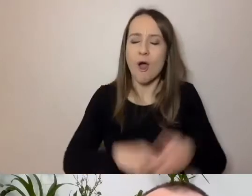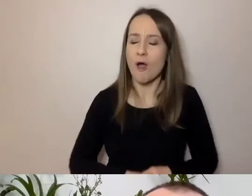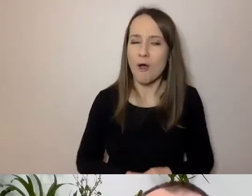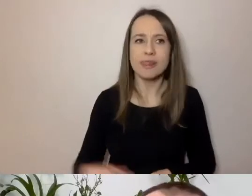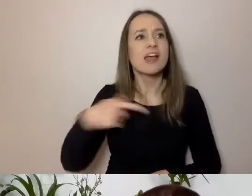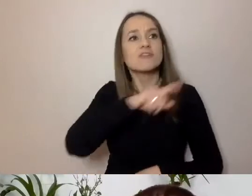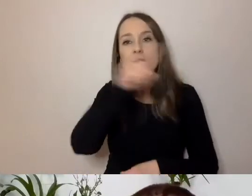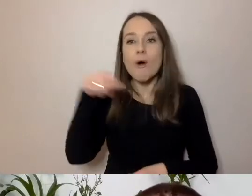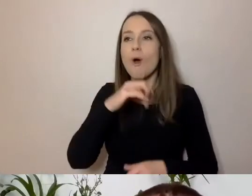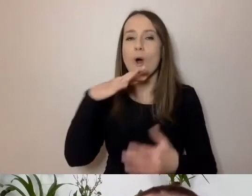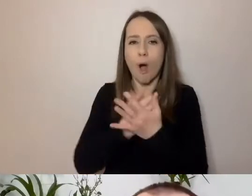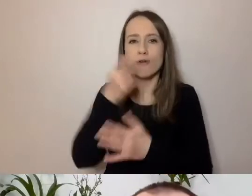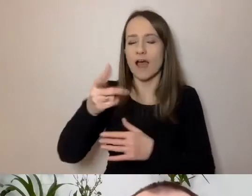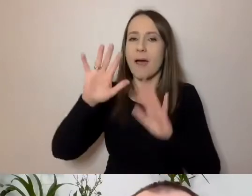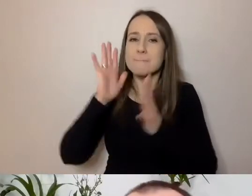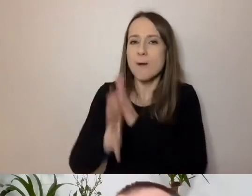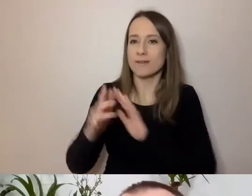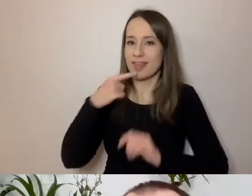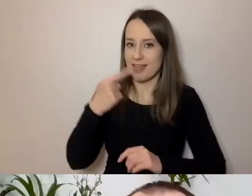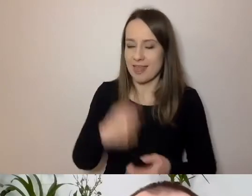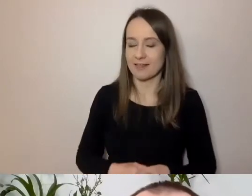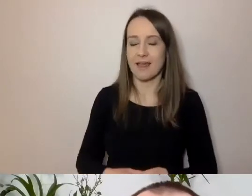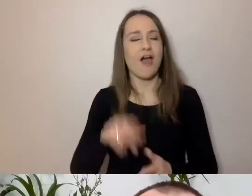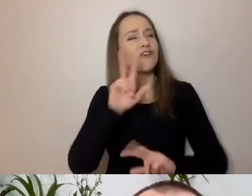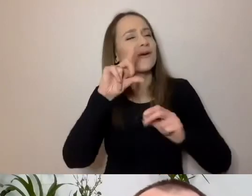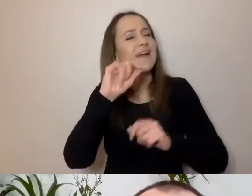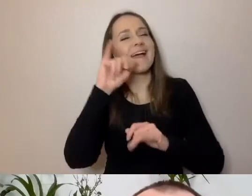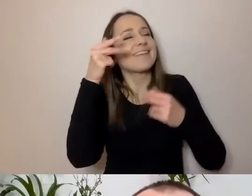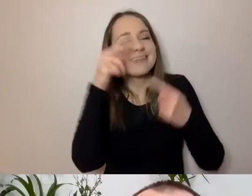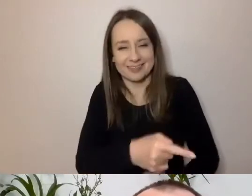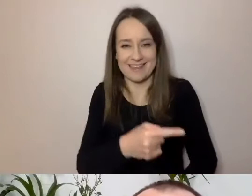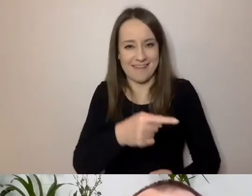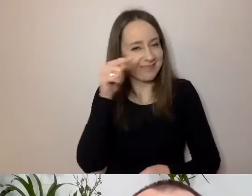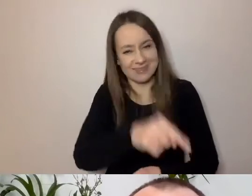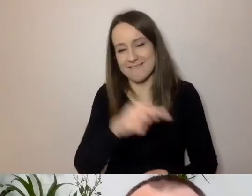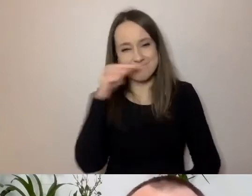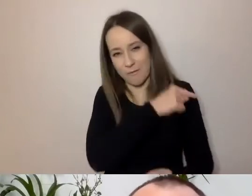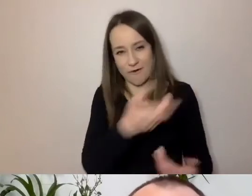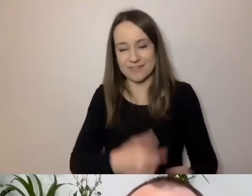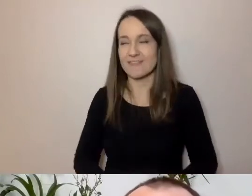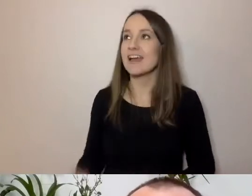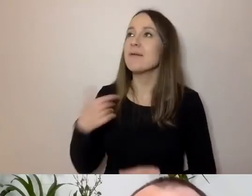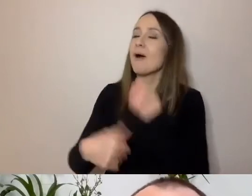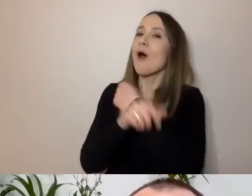PAWEŁ: Podjąłem się tego, bo jestem niedługo urzędnikiem.